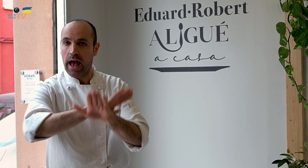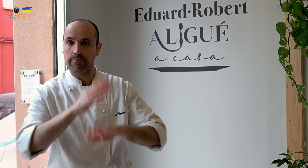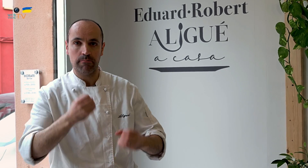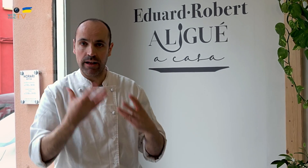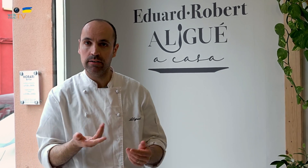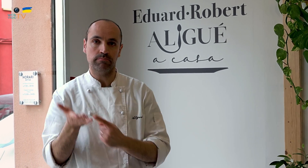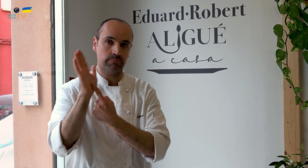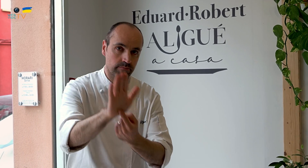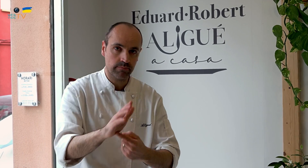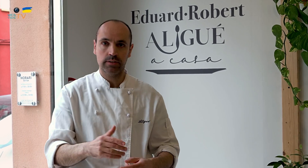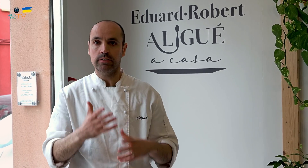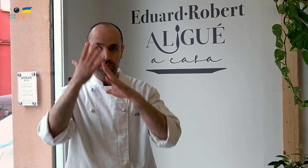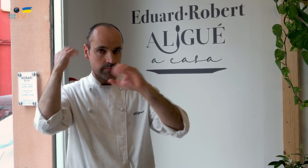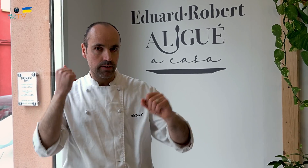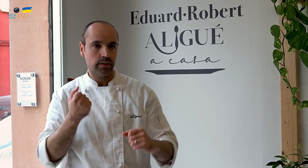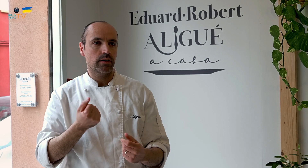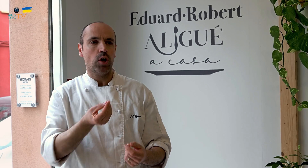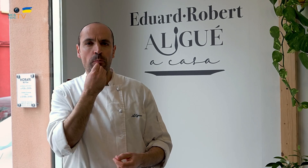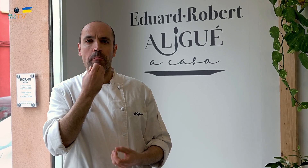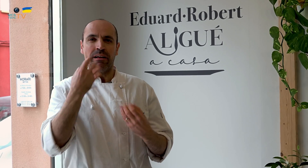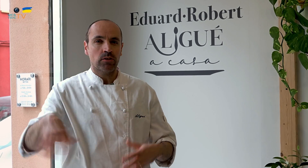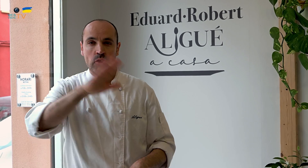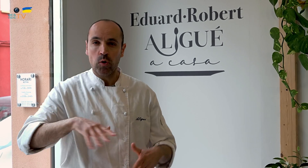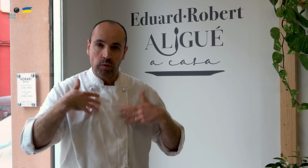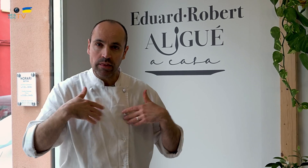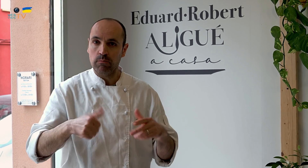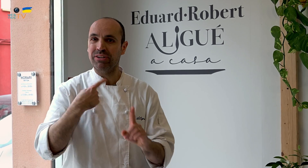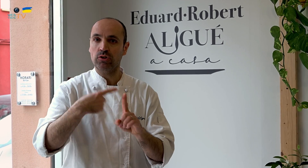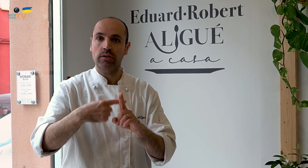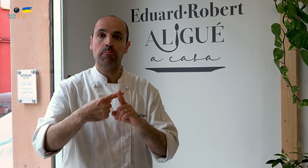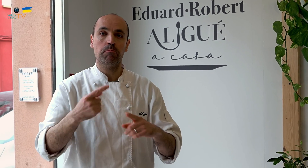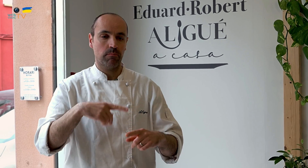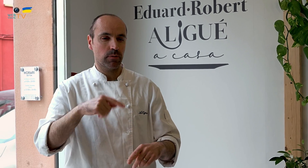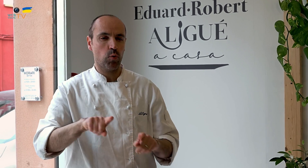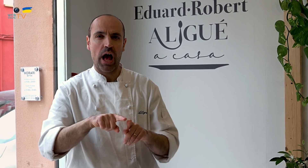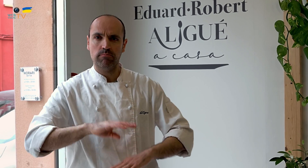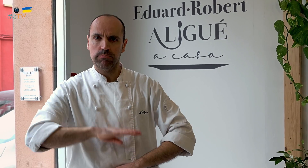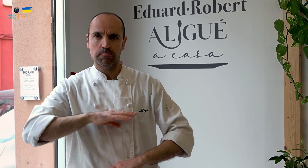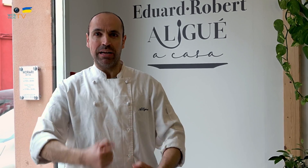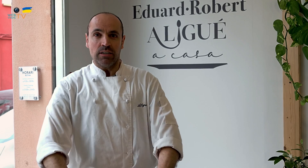para acabarlo bien, presentarlo, hay un protocolo para que todos coman bien y todos estén contentos porque todo esto te enriquece,